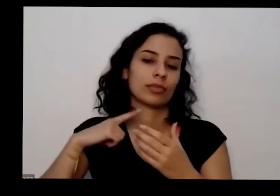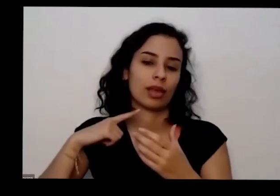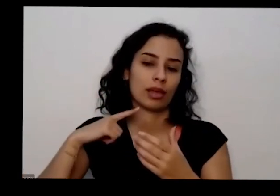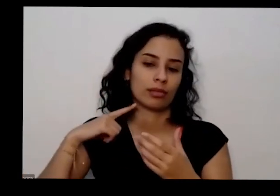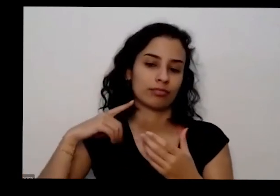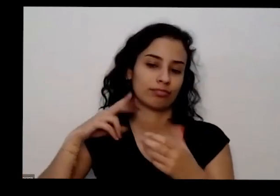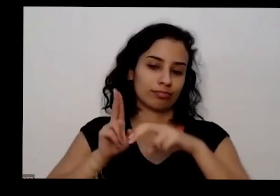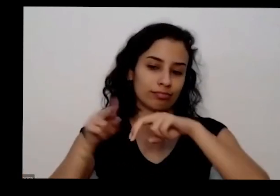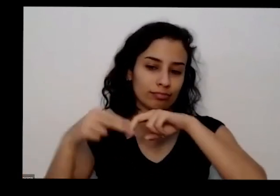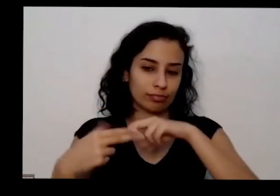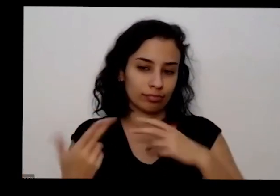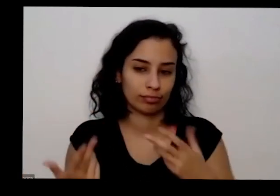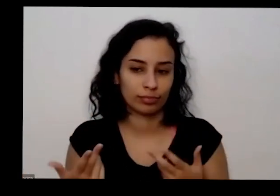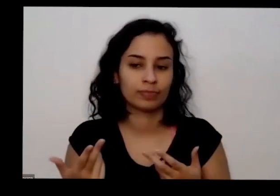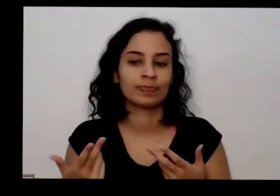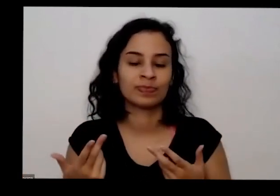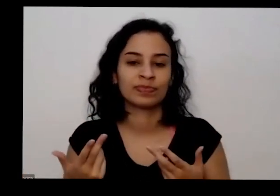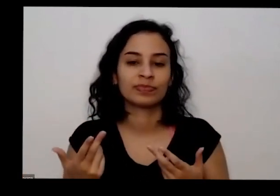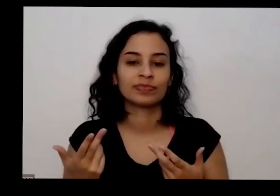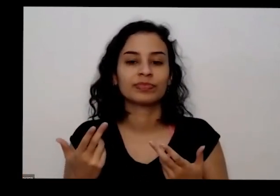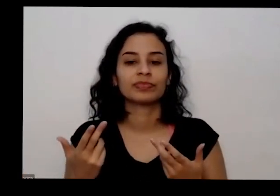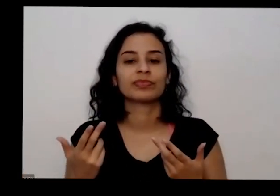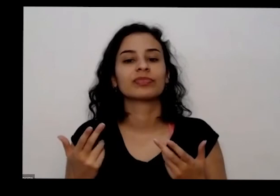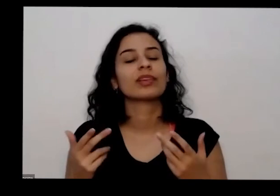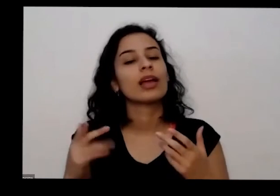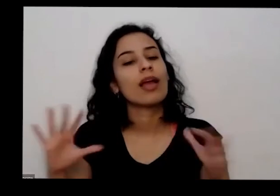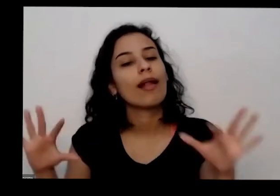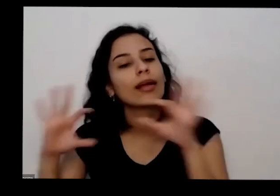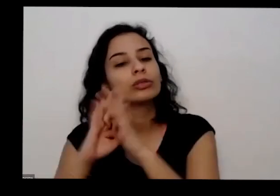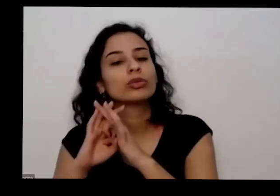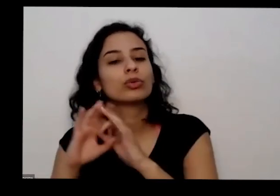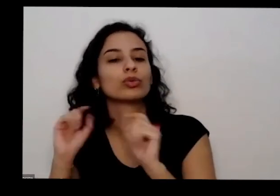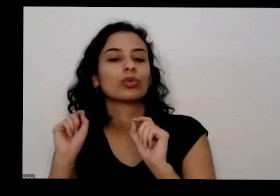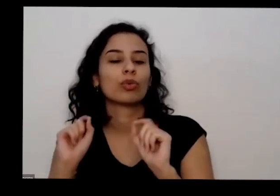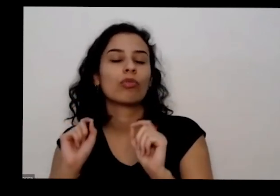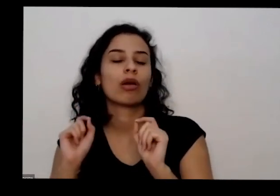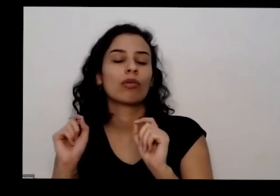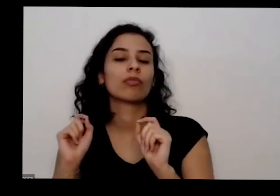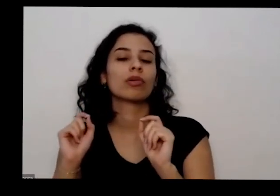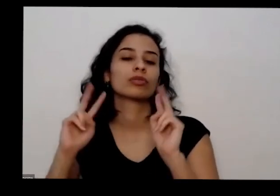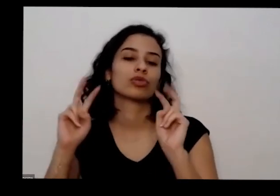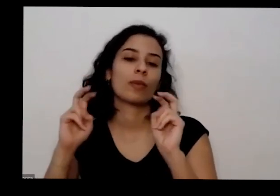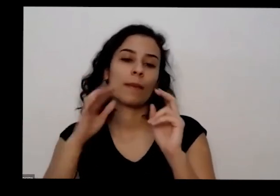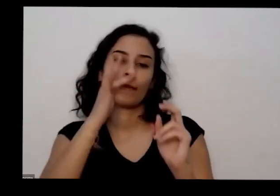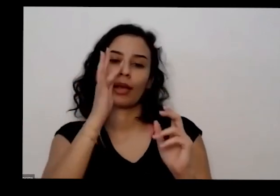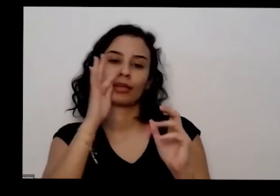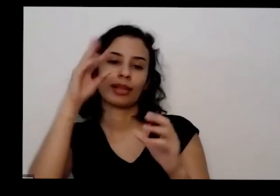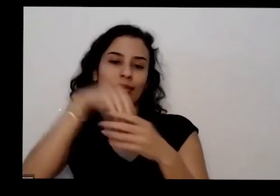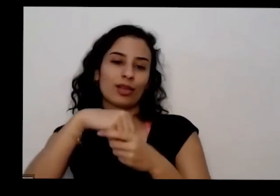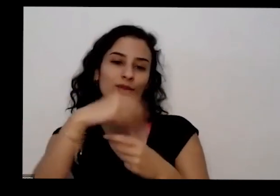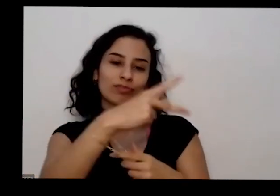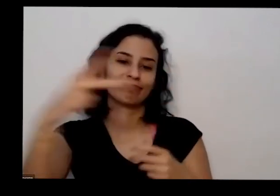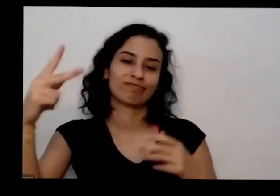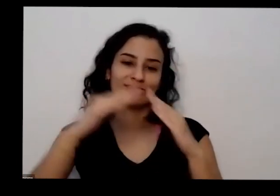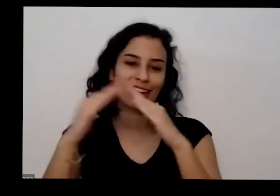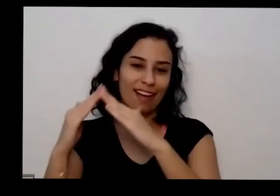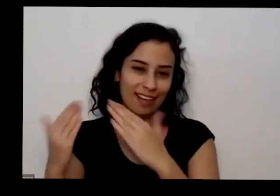com as coisas presentes nas casas nas pessoas em convidar todos a participarem publicando quais